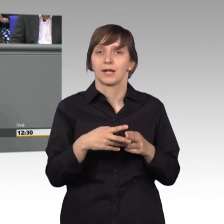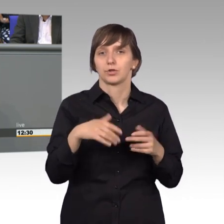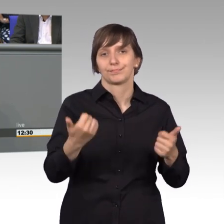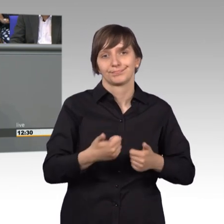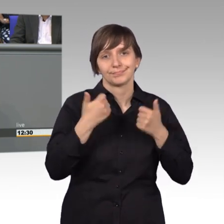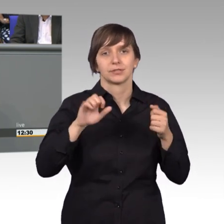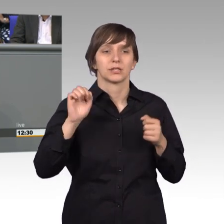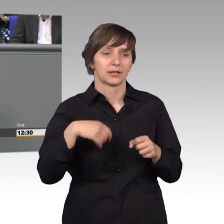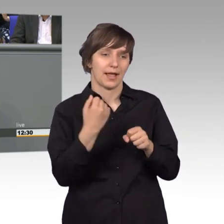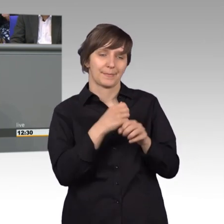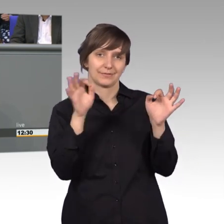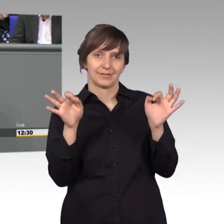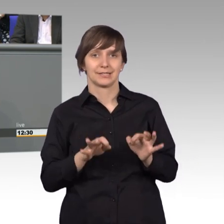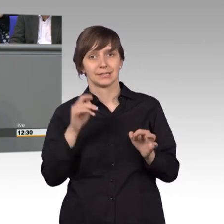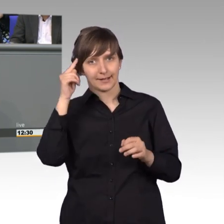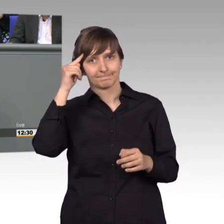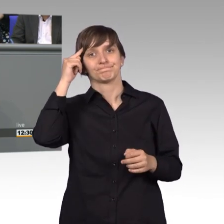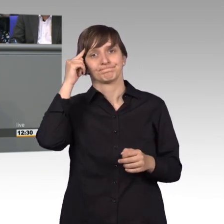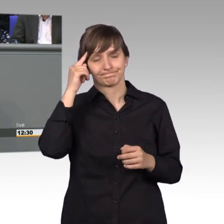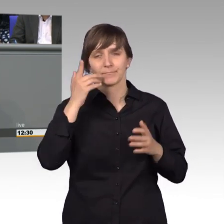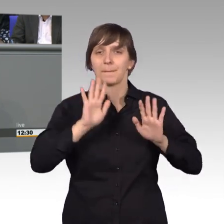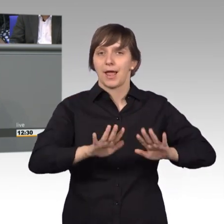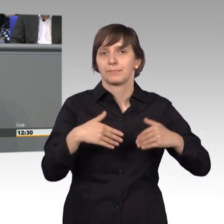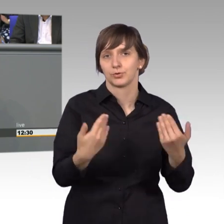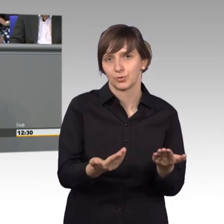berücksichtigt, das wir so beibehalten sollen. Nochmal herzlichen Dank,